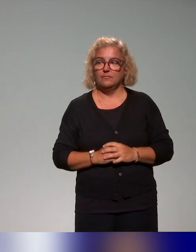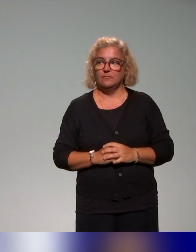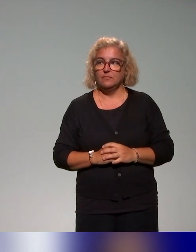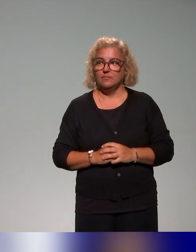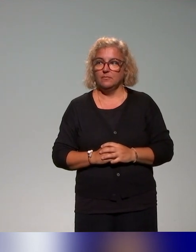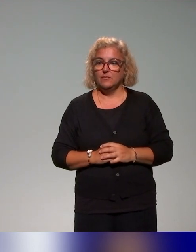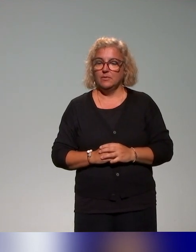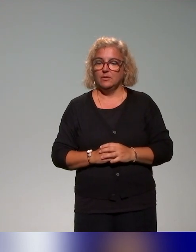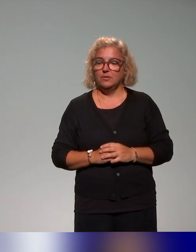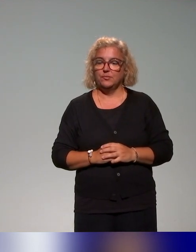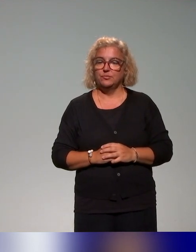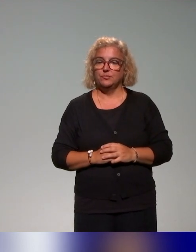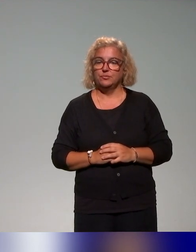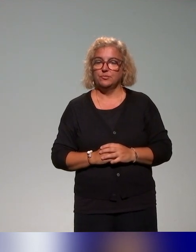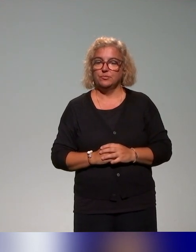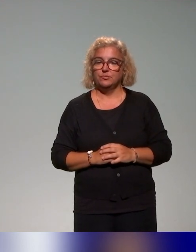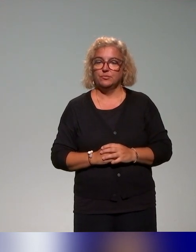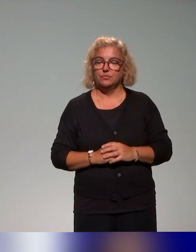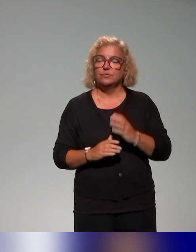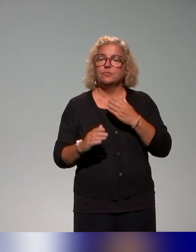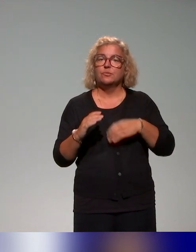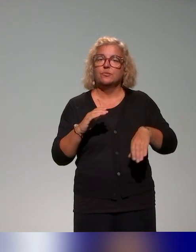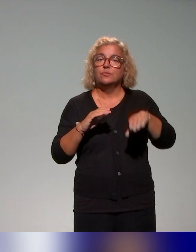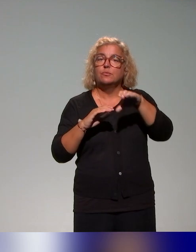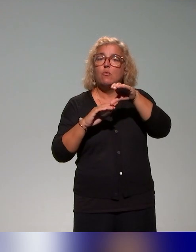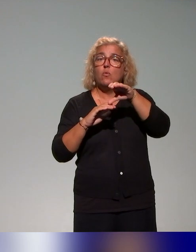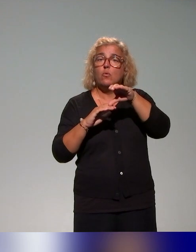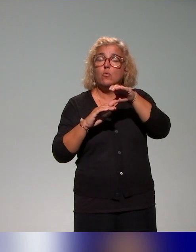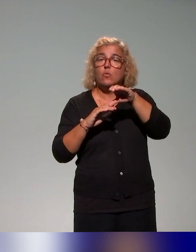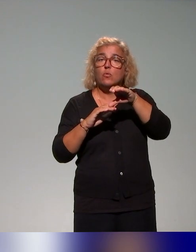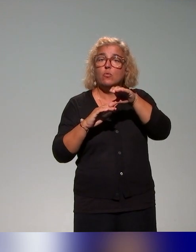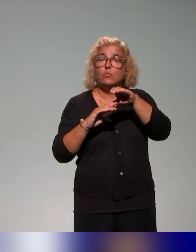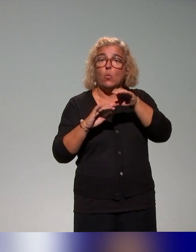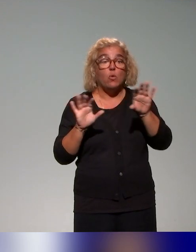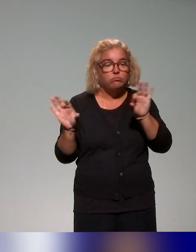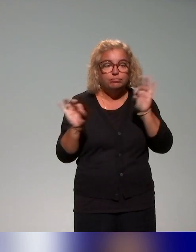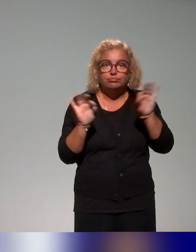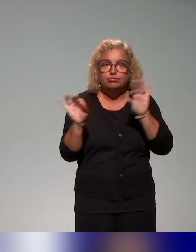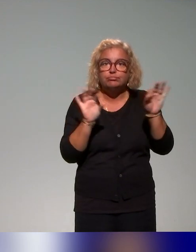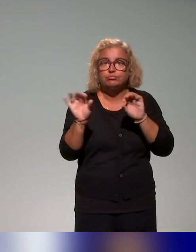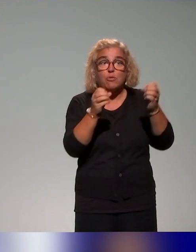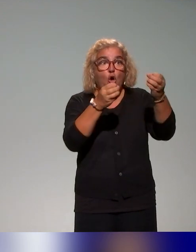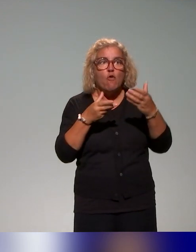On a complété ce recensement de l'offre de formation concernant